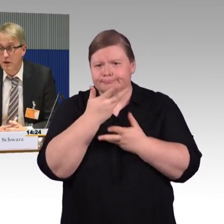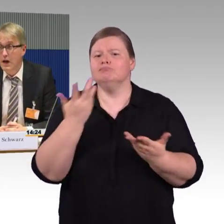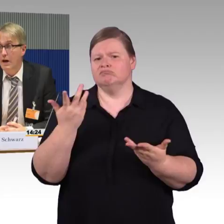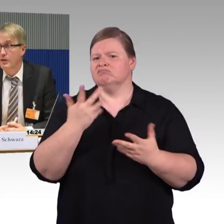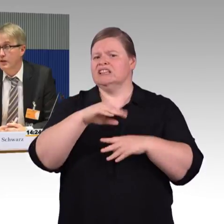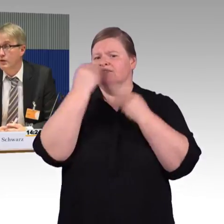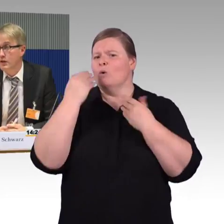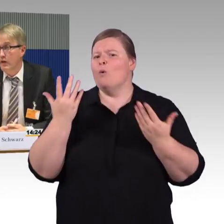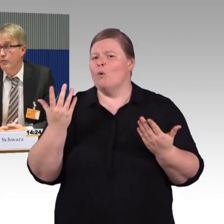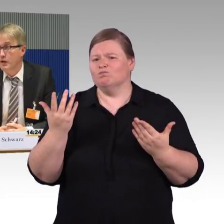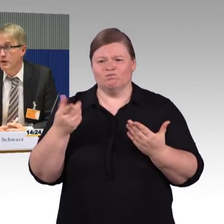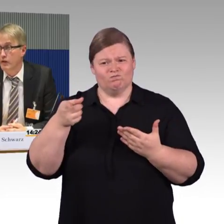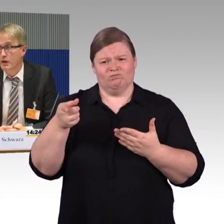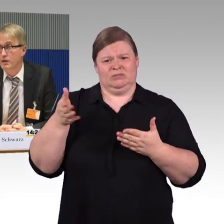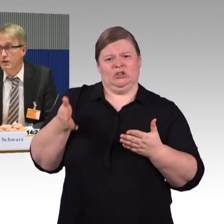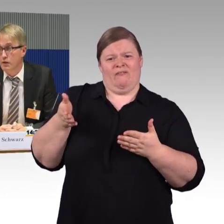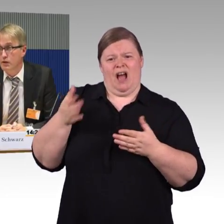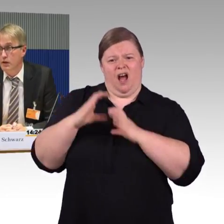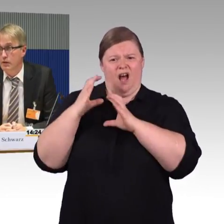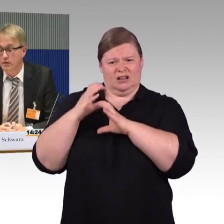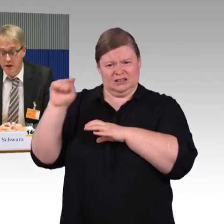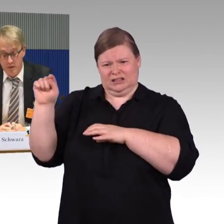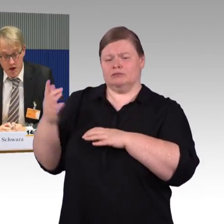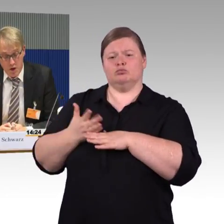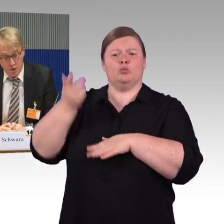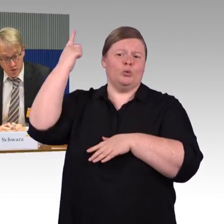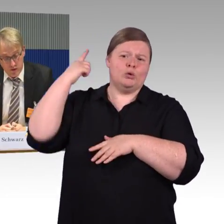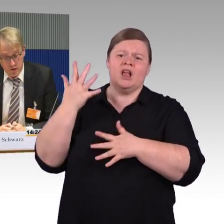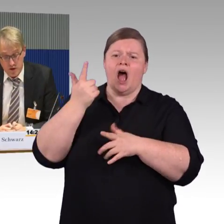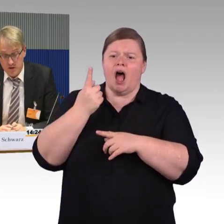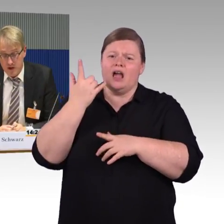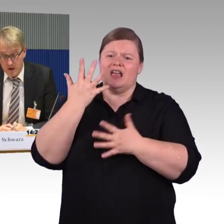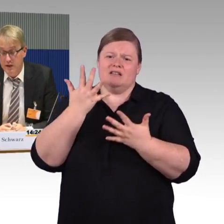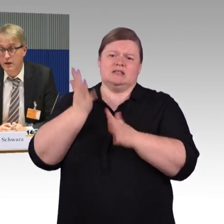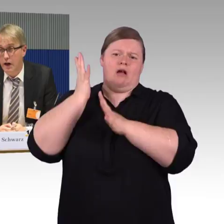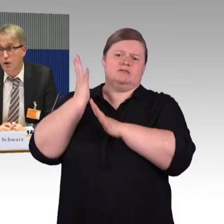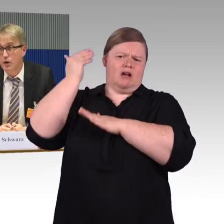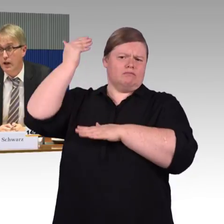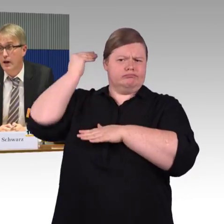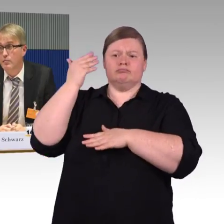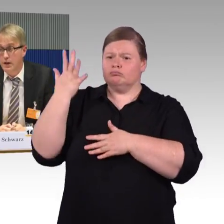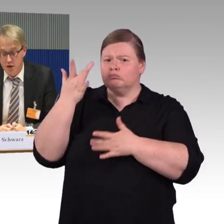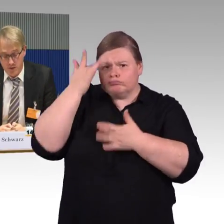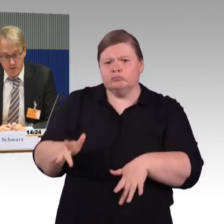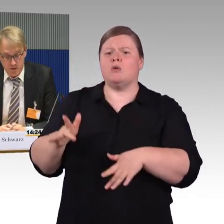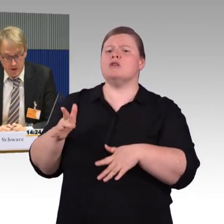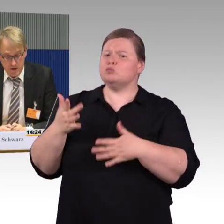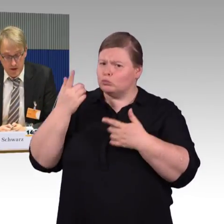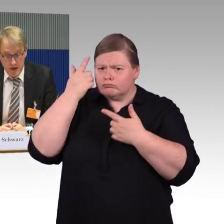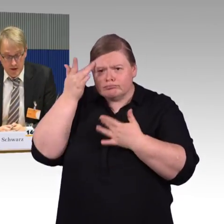aber da darf Barrierefreiheit nicht ausgehebelt werden. Unser Wunsch ist: Hier klare Maßstäbe setzen,